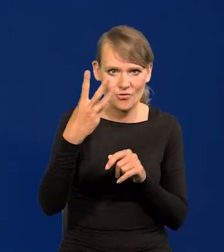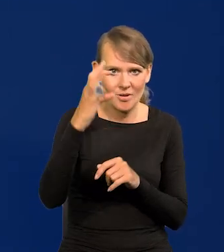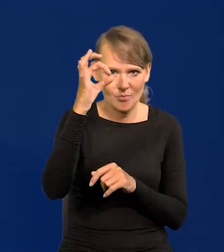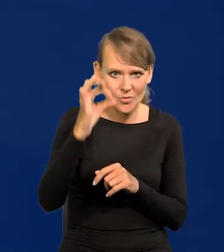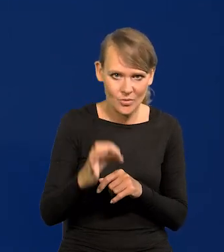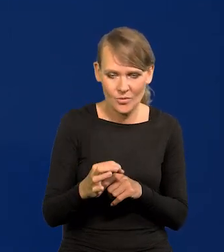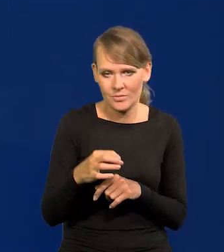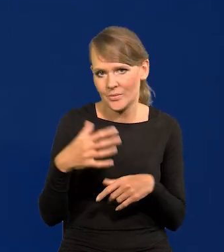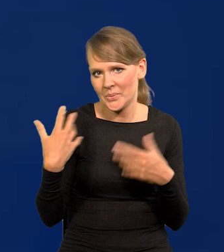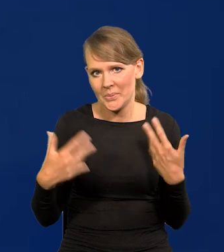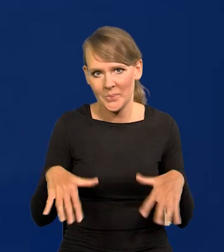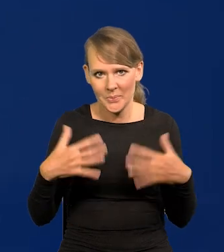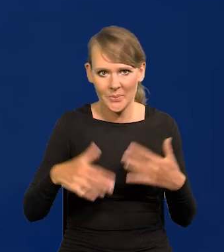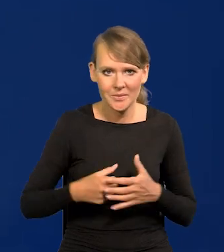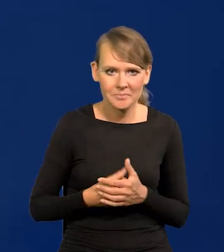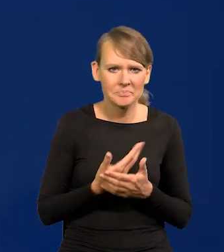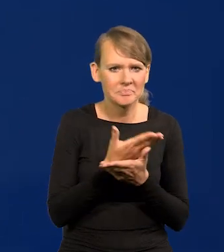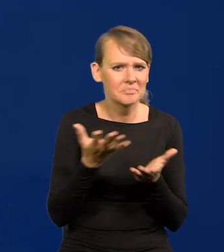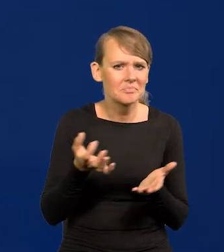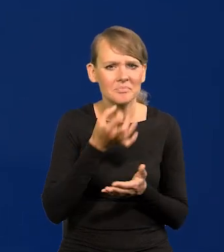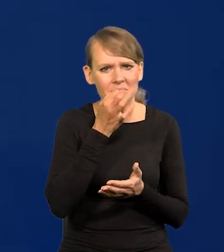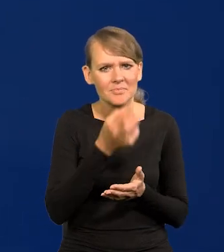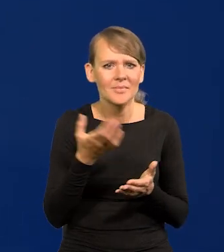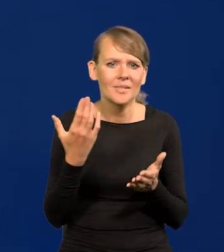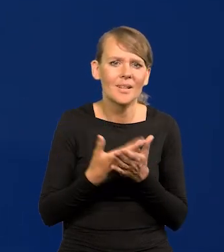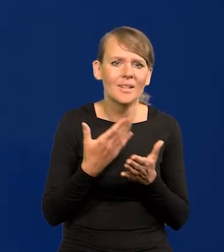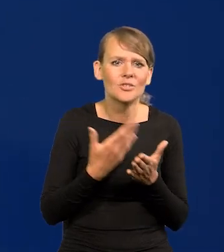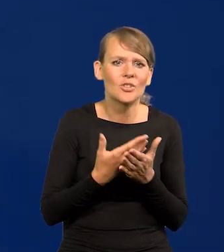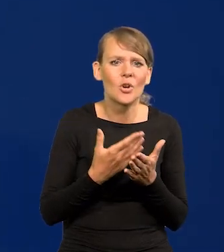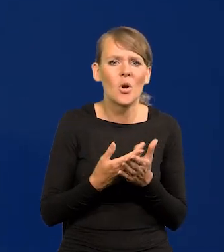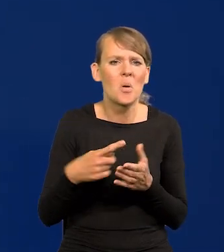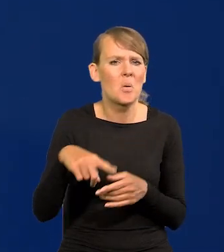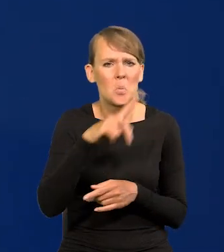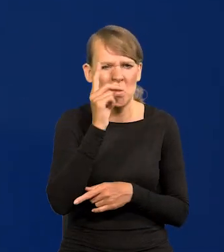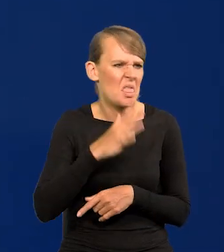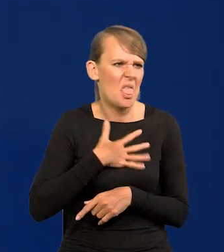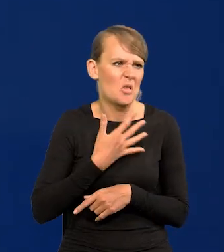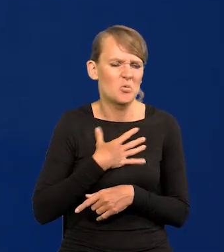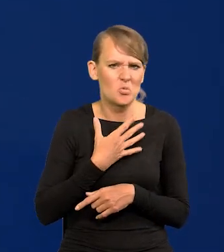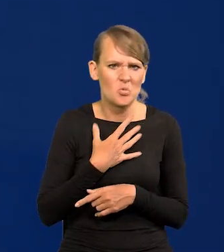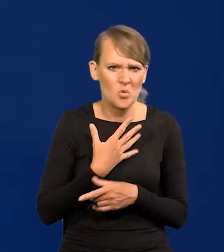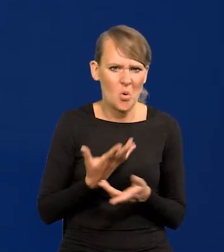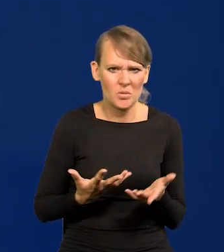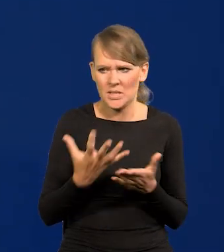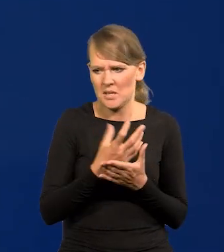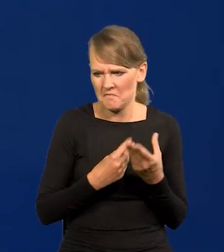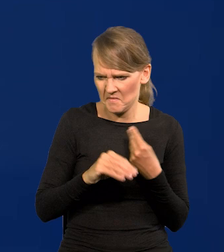Niesłychany wzrost. Spytacie dlaczego tak wszyscy powszechnie tego nie czują? Taka jest natura ludzka.